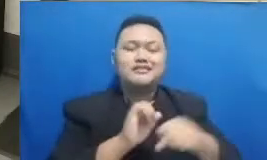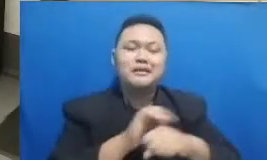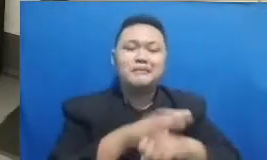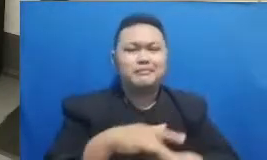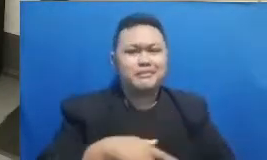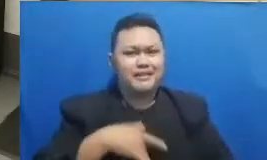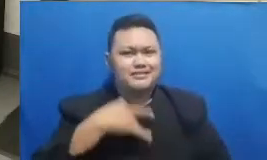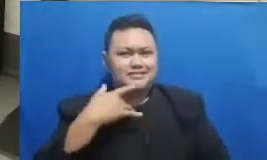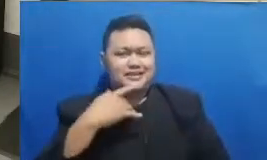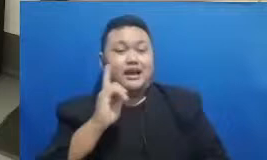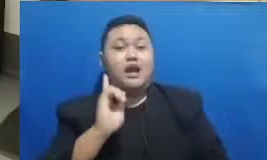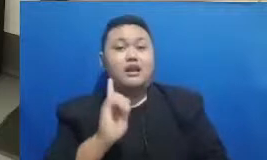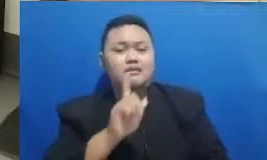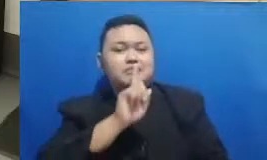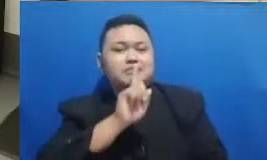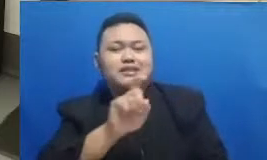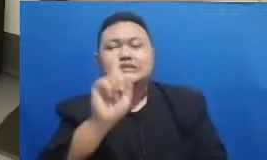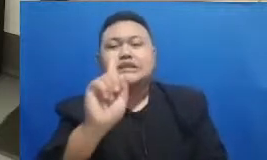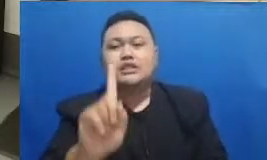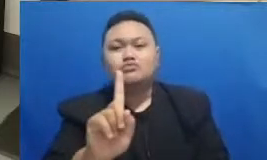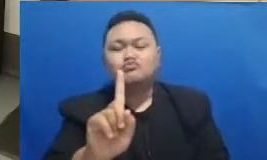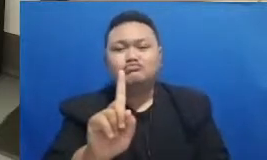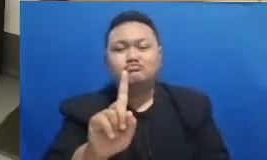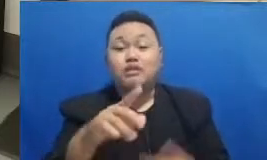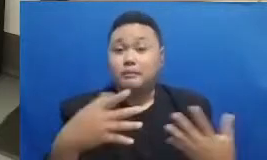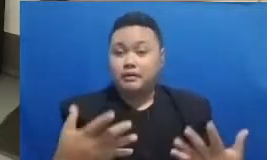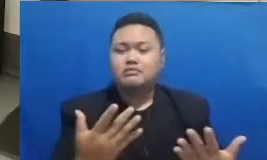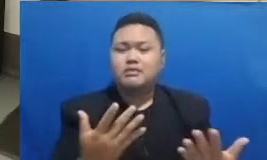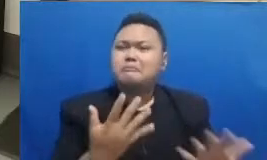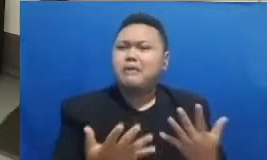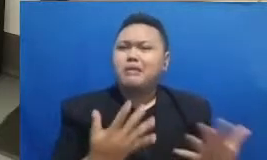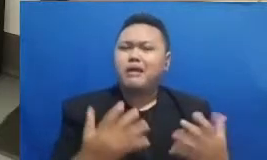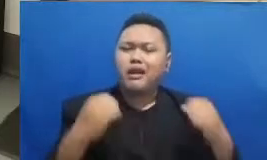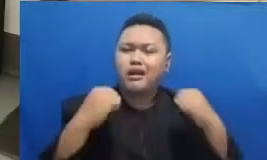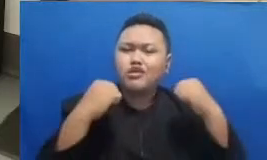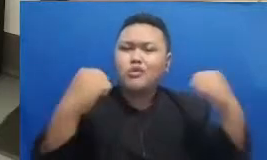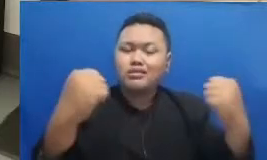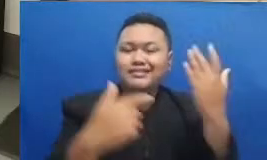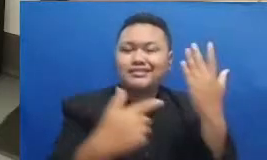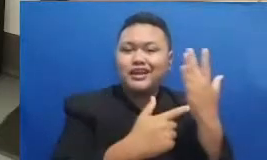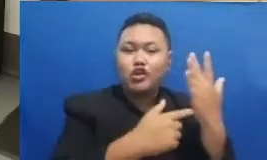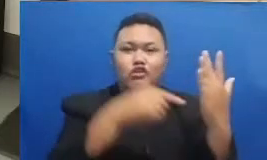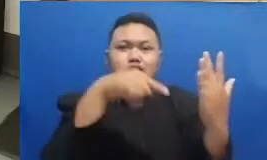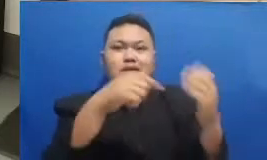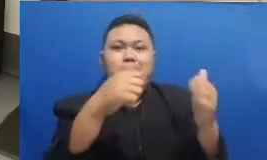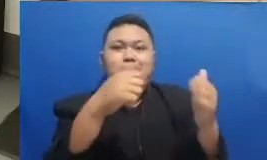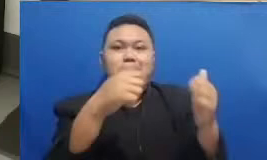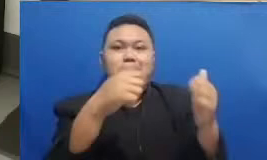bagaimana ketangguhan dalam teknologi ini dapat menciptakan sebuah pembelajaran yang mengasyikkan